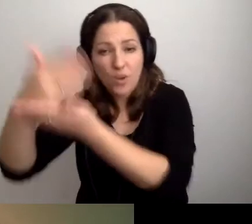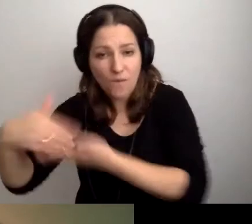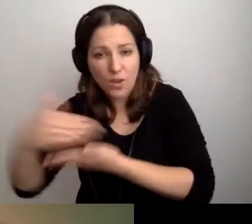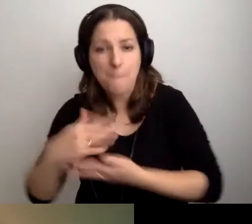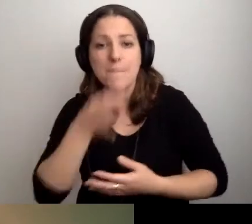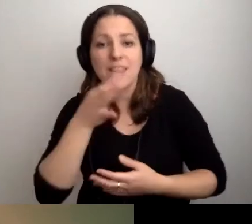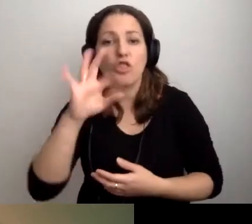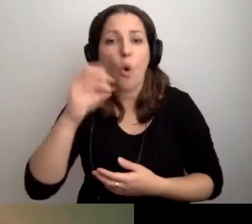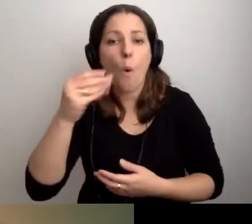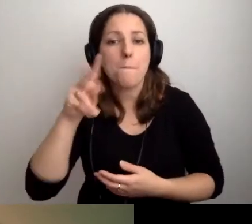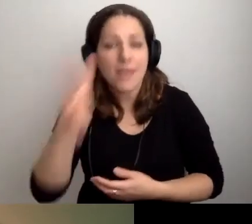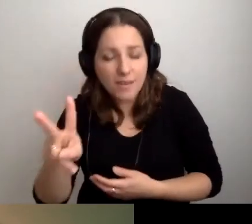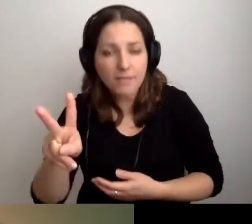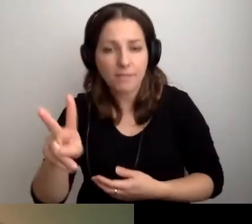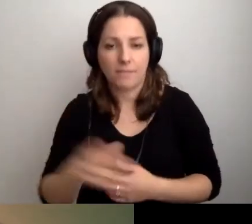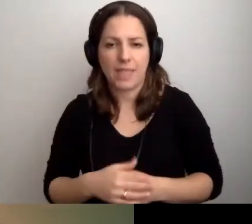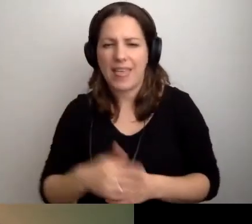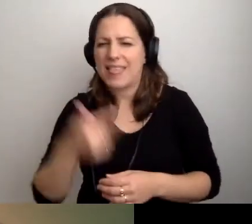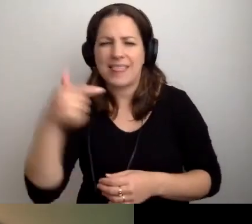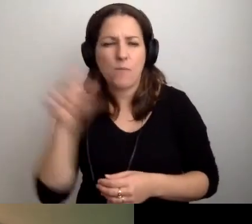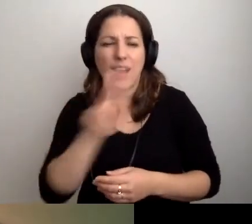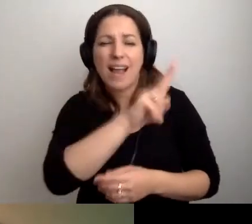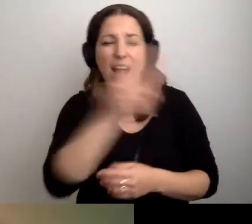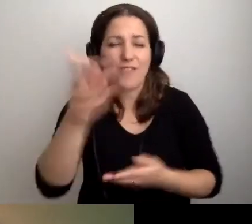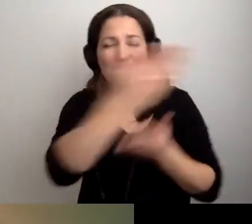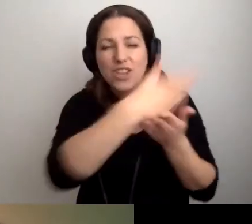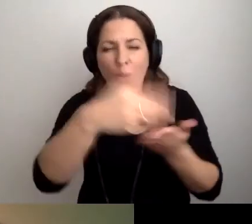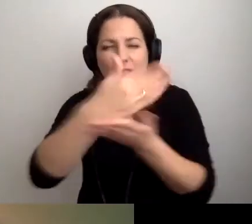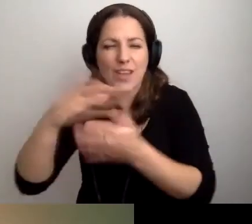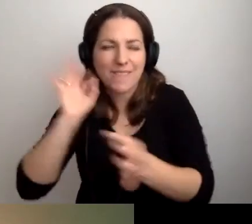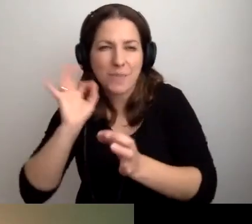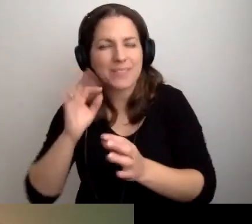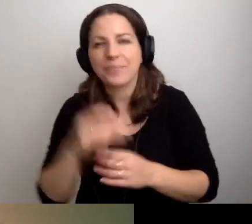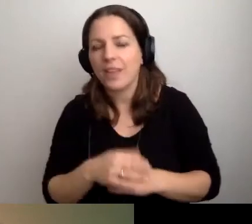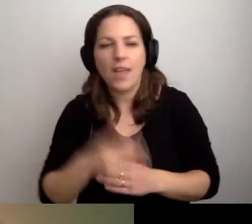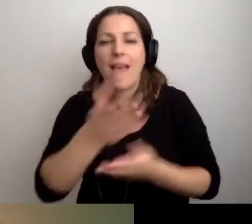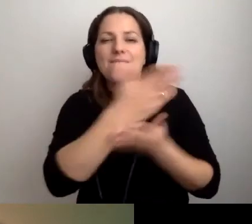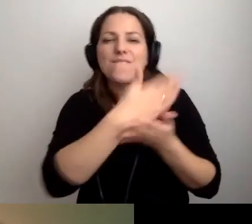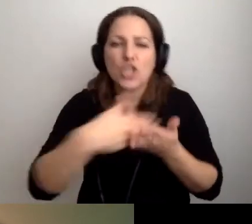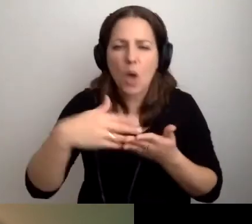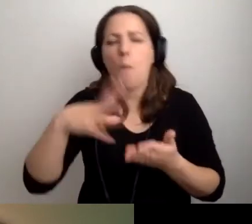Nie musi być o każdym z wydziałów. Wydziały ewentualnie mogą się pojawić.